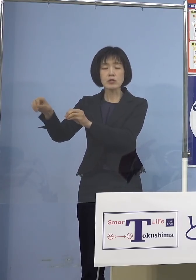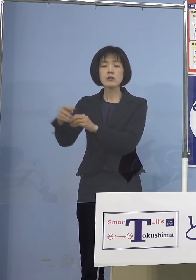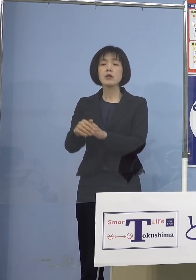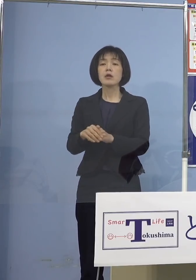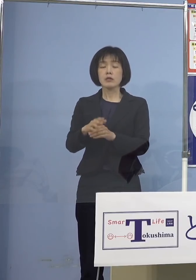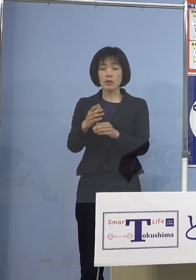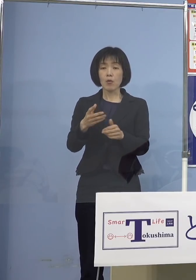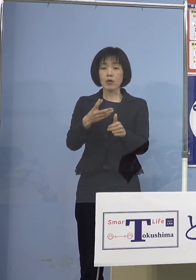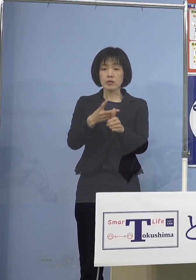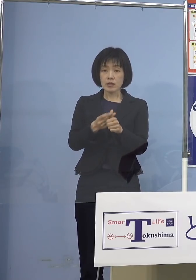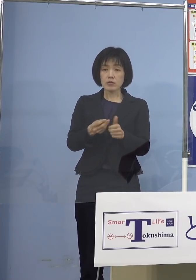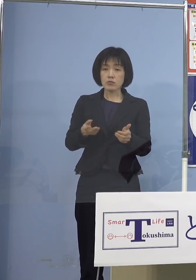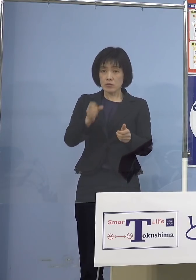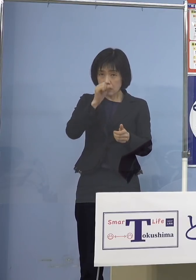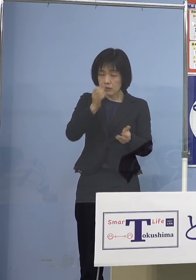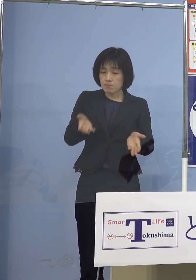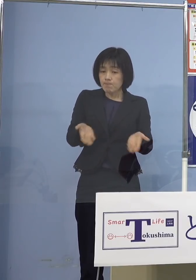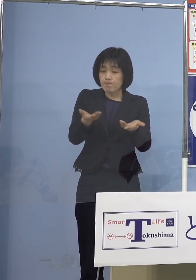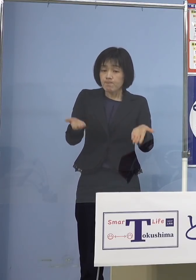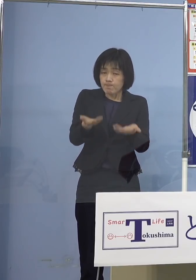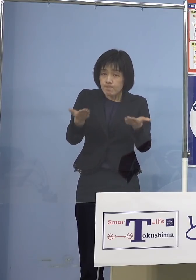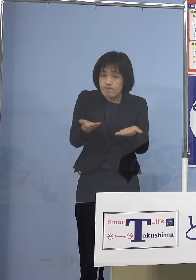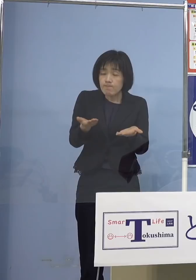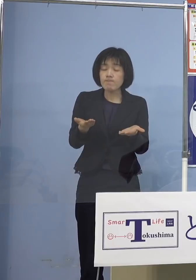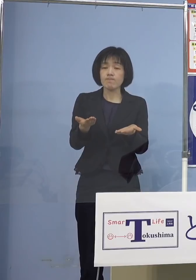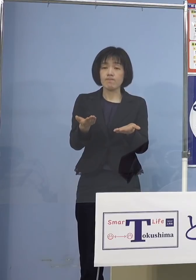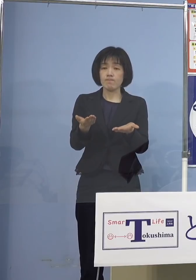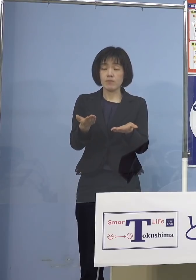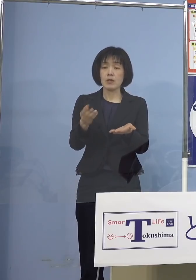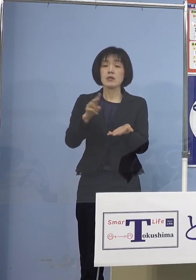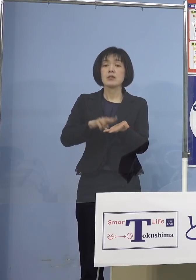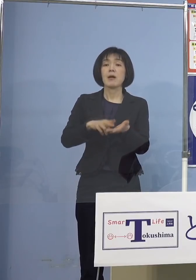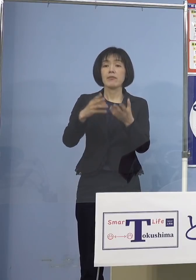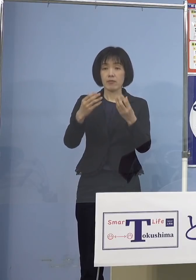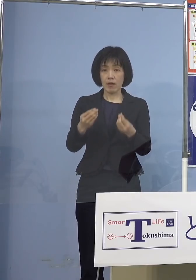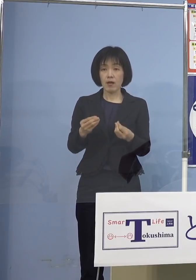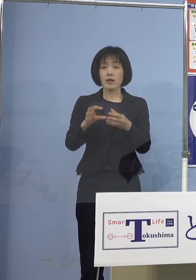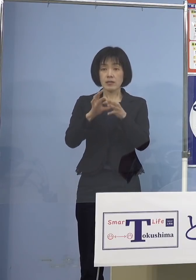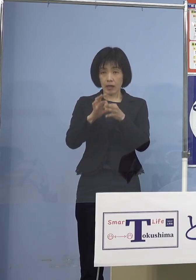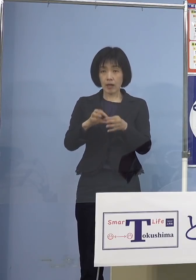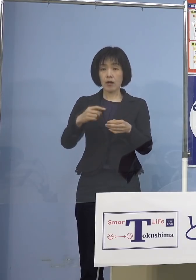行ってくれということになったので 我々がPRして是非打って下さい